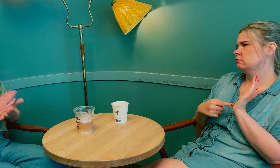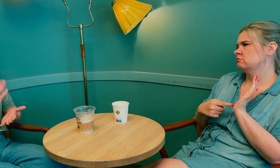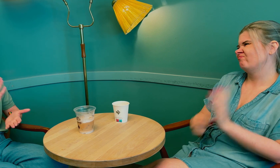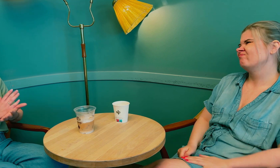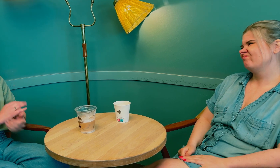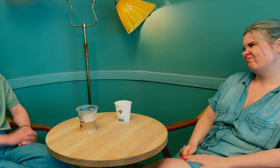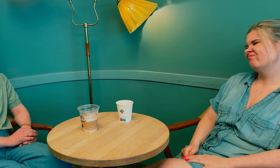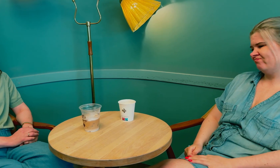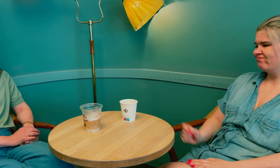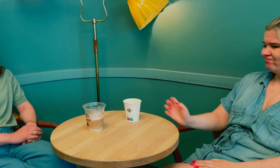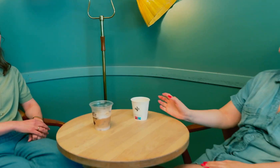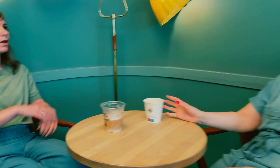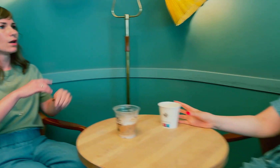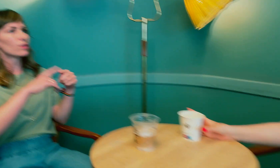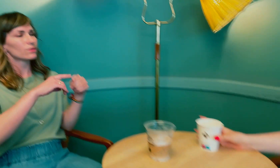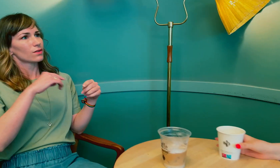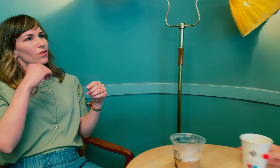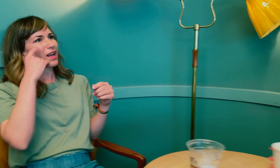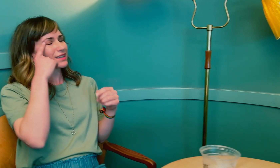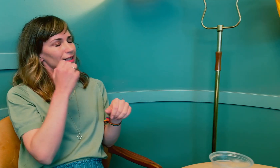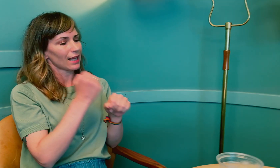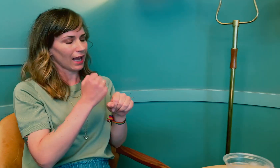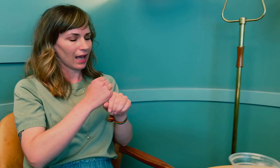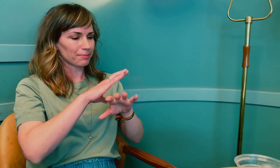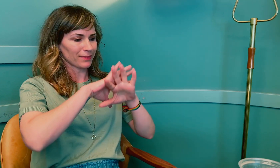Akkurat. Det jeg tenker …